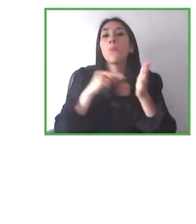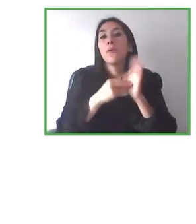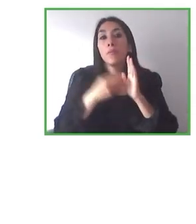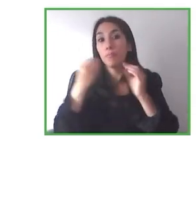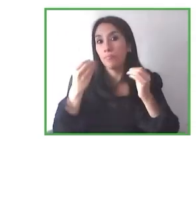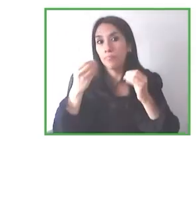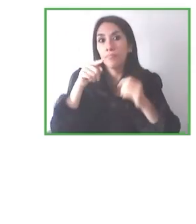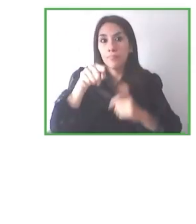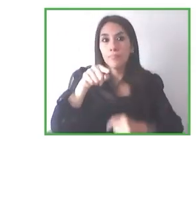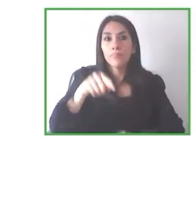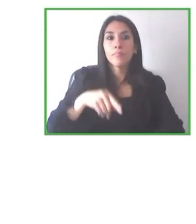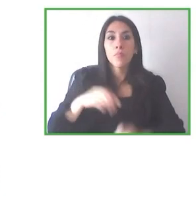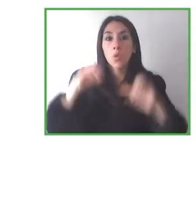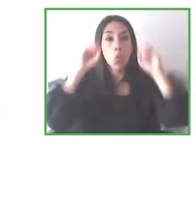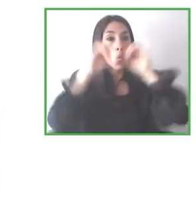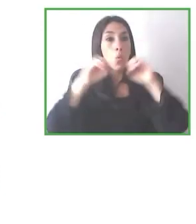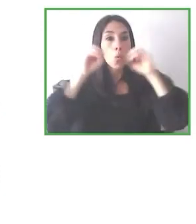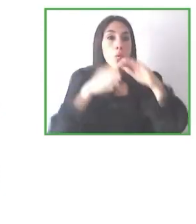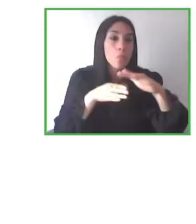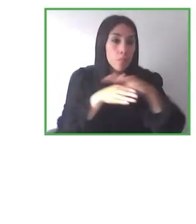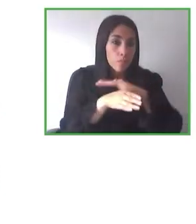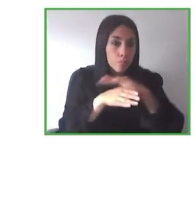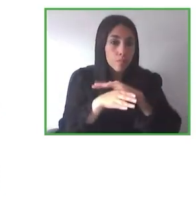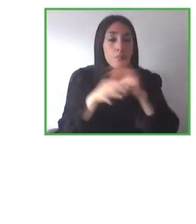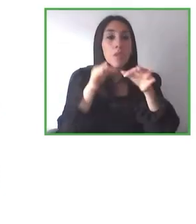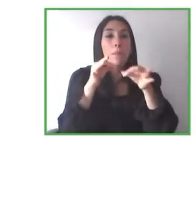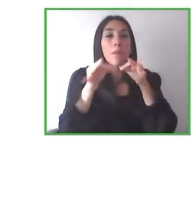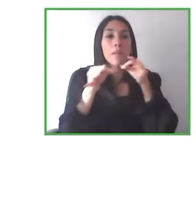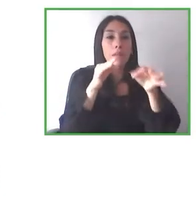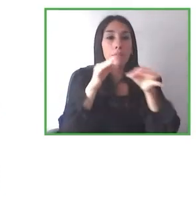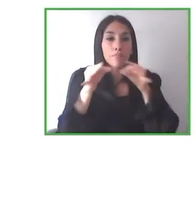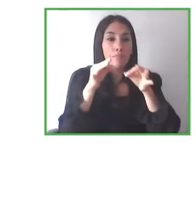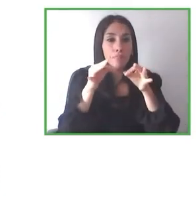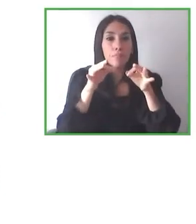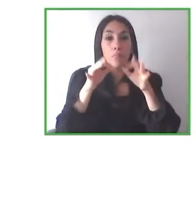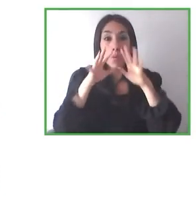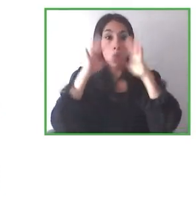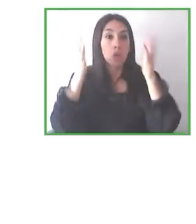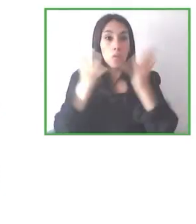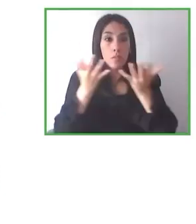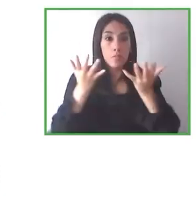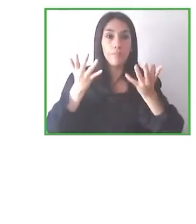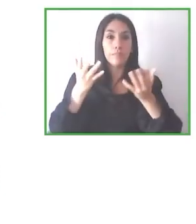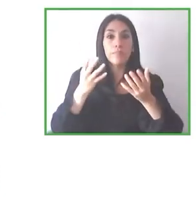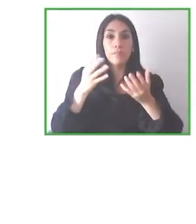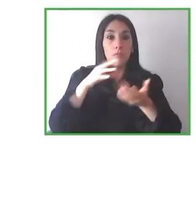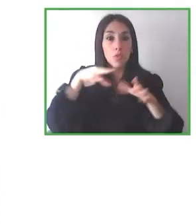pequeño y se ha vuelto muy difícil también tener la sostenibilidad financiera en estos